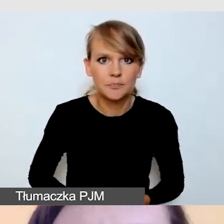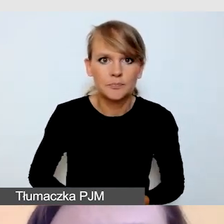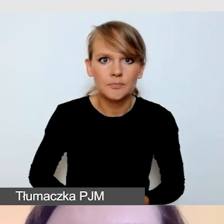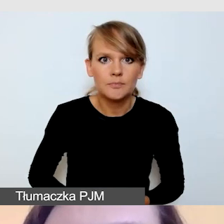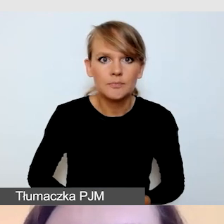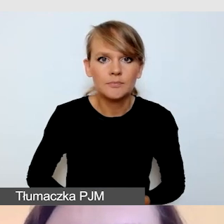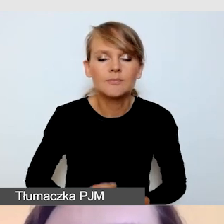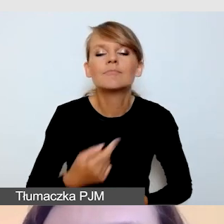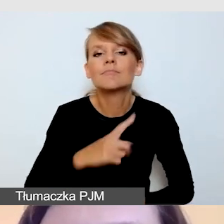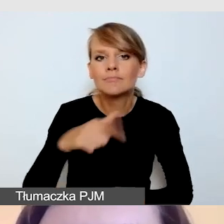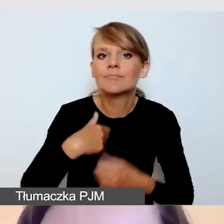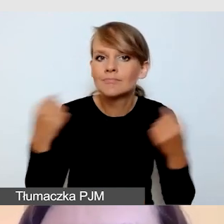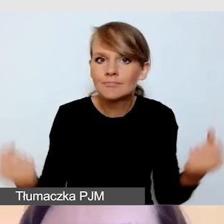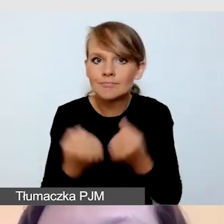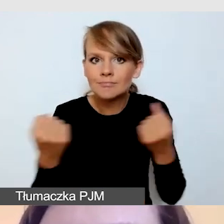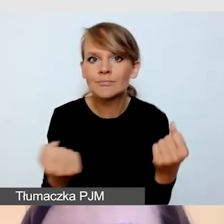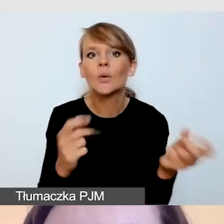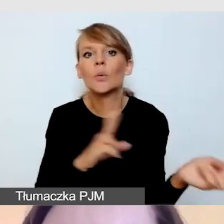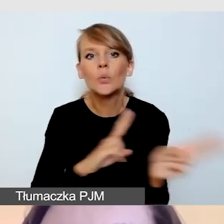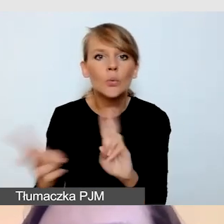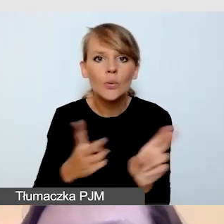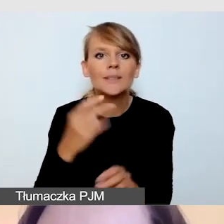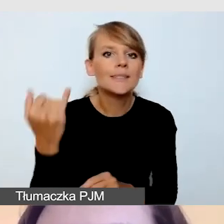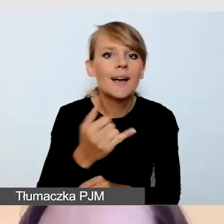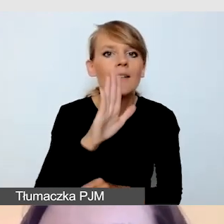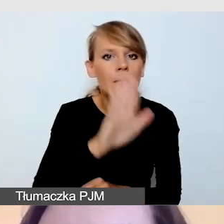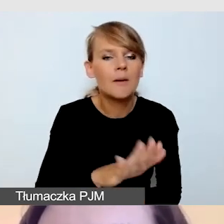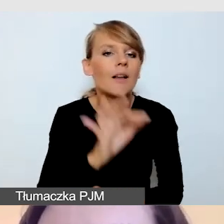by tłumacz zawsze miał odsłuch i podgląd tego,